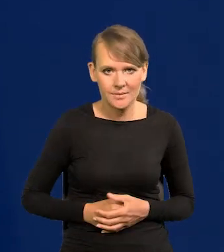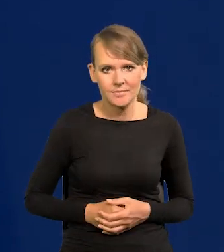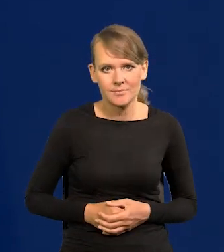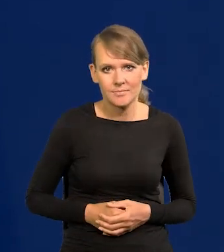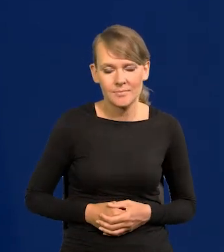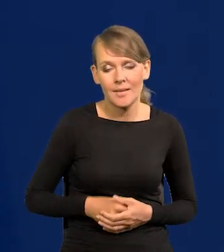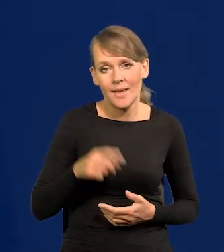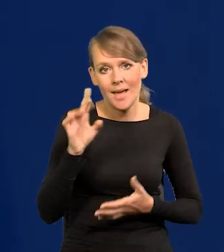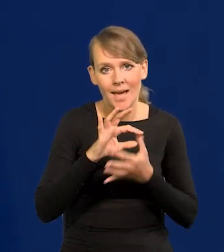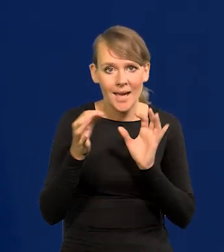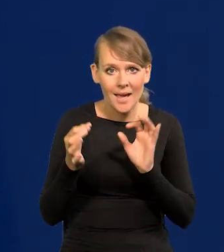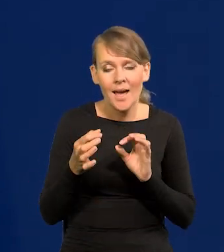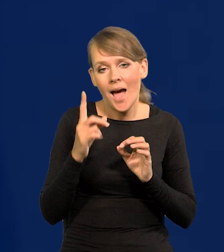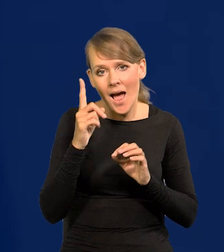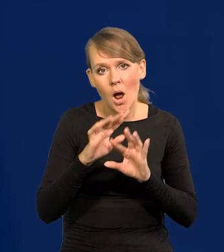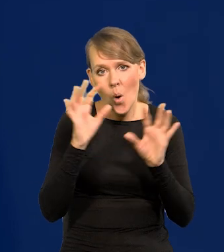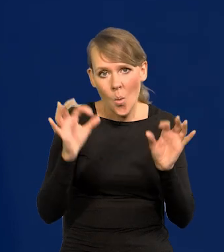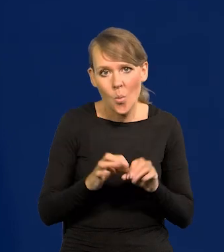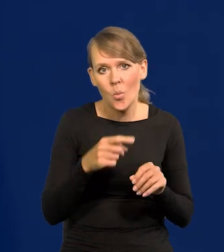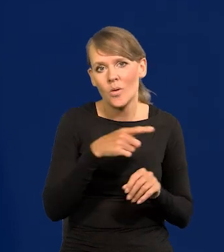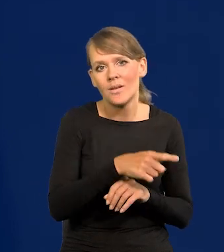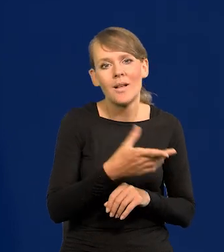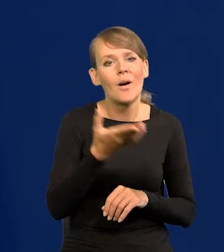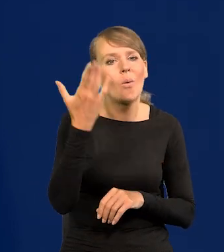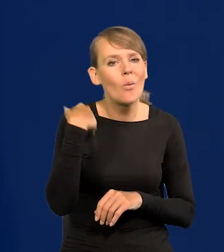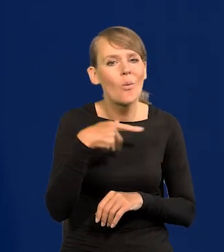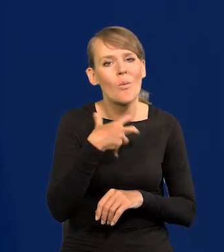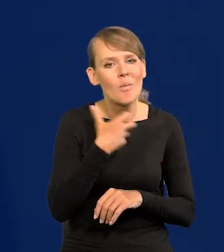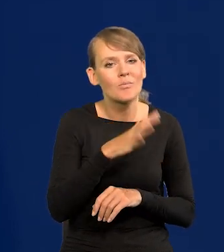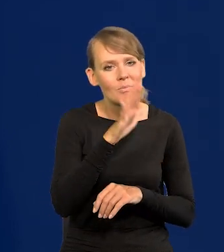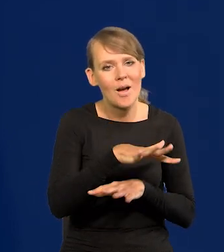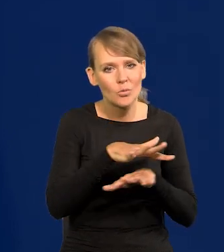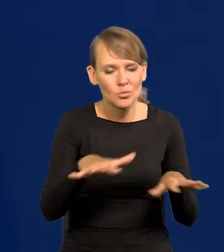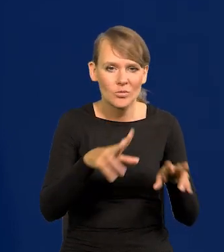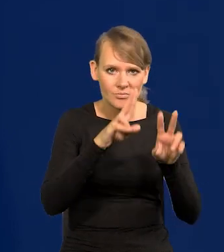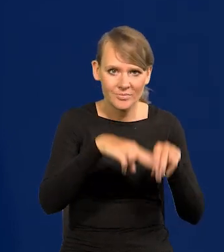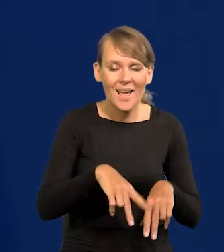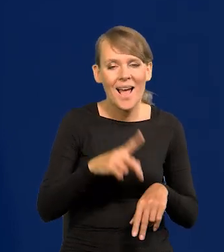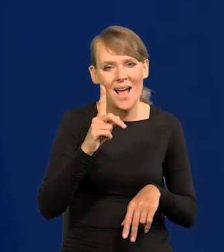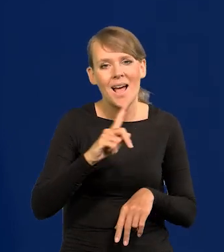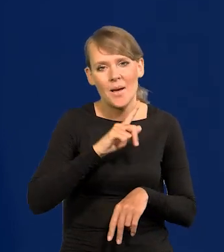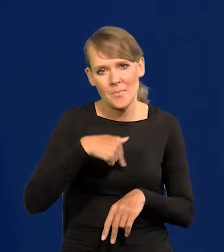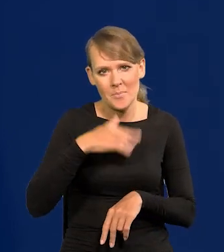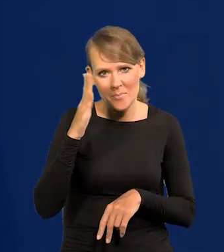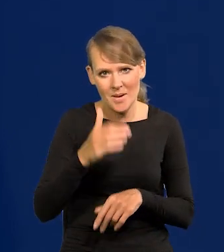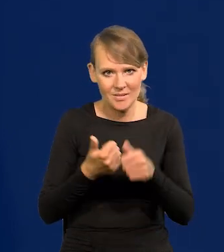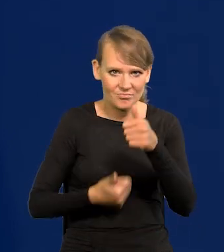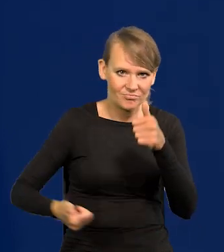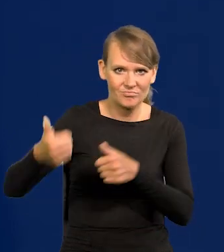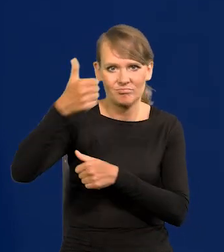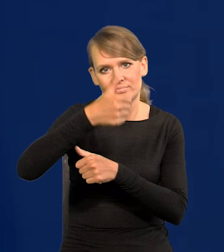Ale jakby zostało dużo z tego dobrobytu, który był. Ale te kraje będziemy teraz przeganiać szybko, już wiele z nich przegoniliśmy.